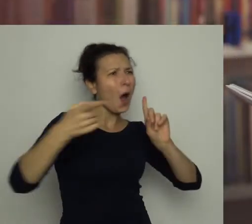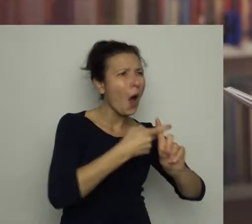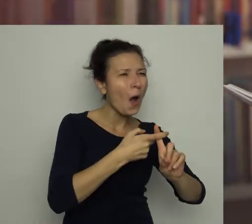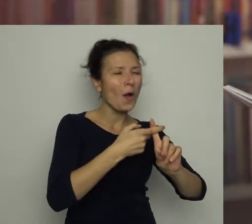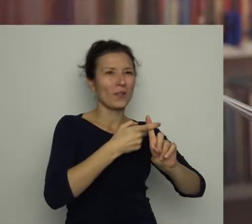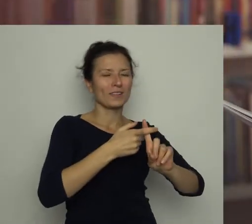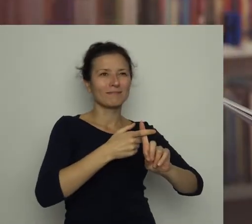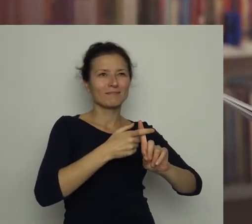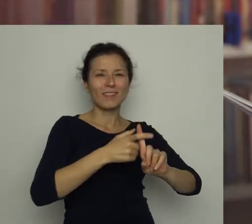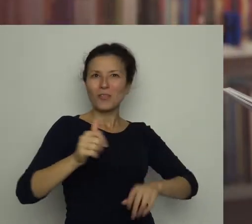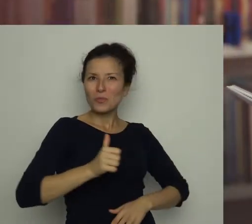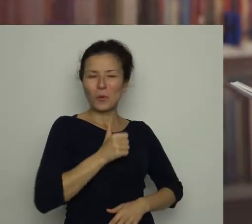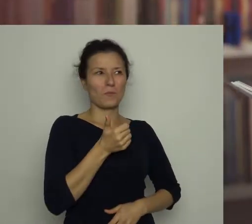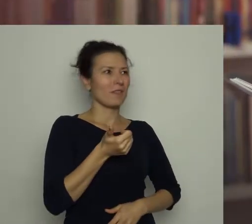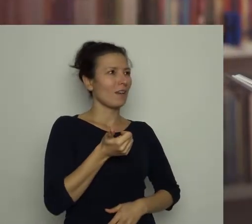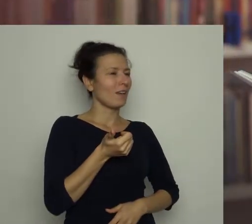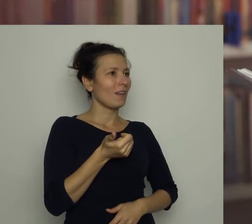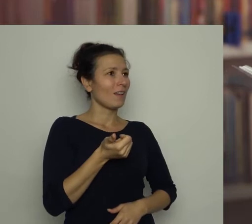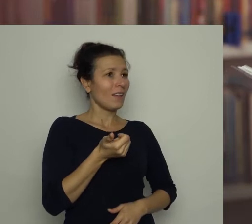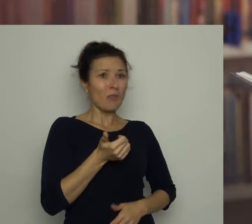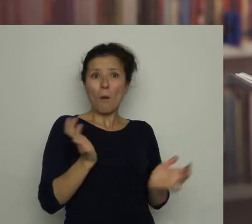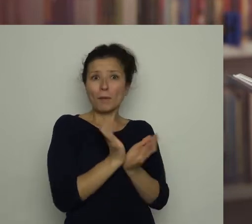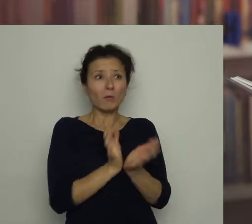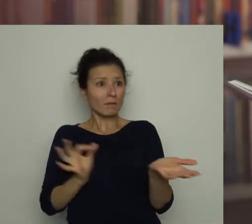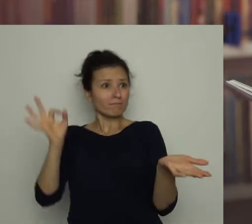Przez chwilę był dumny, bo przecież piłka trafiła do bramki,